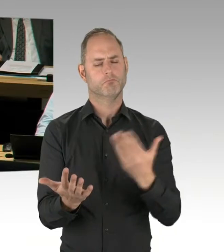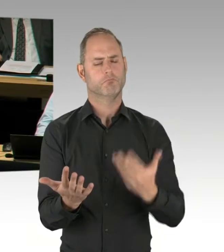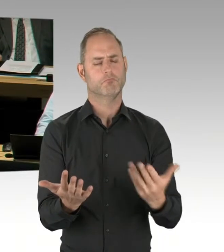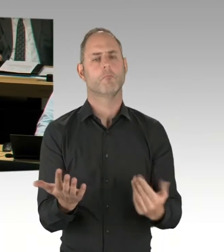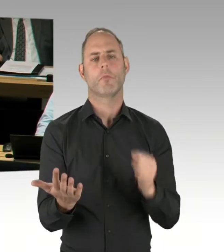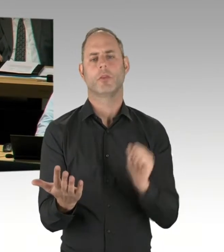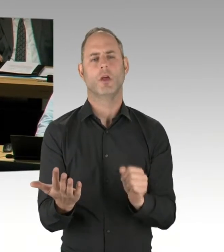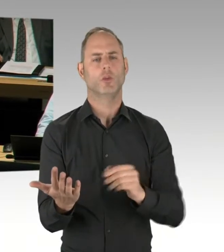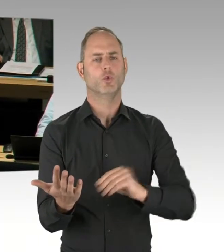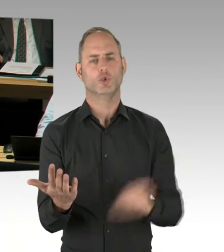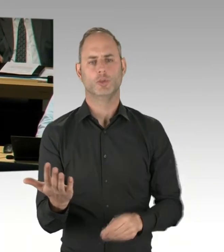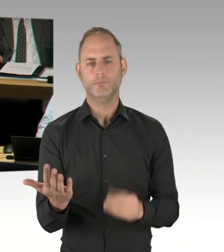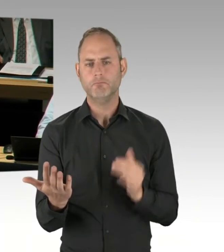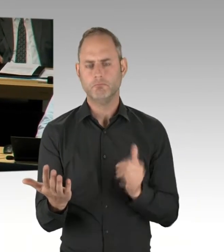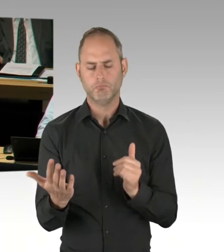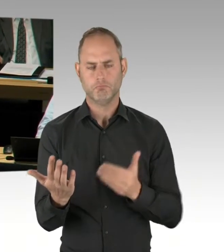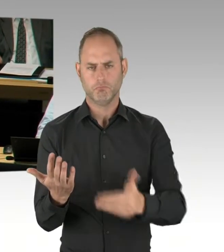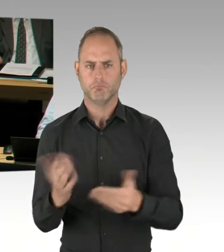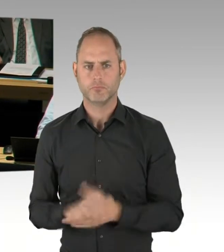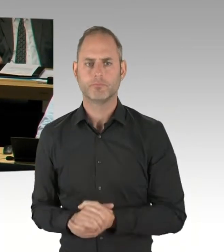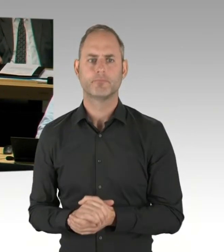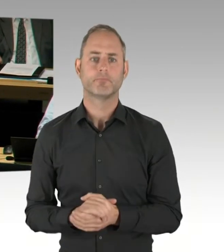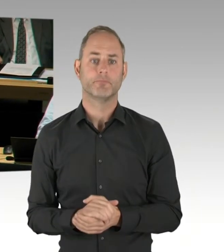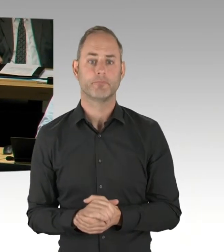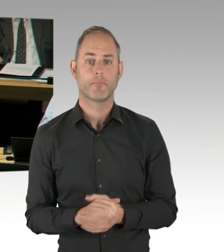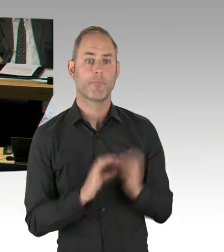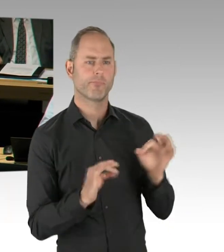wieso Teile des Senates zu dieser entscheidenden Frage